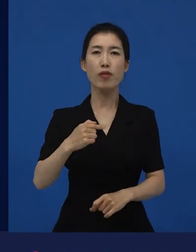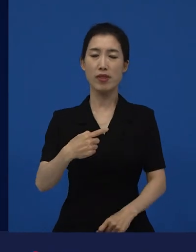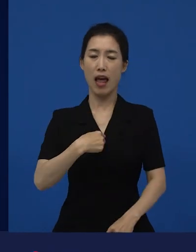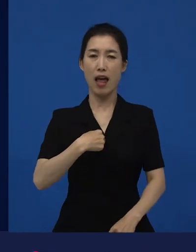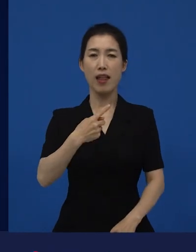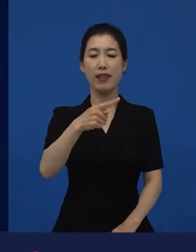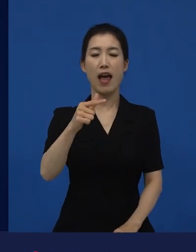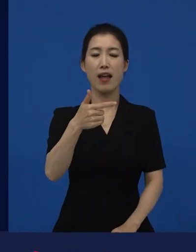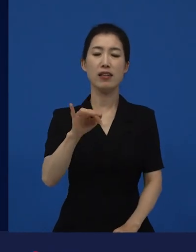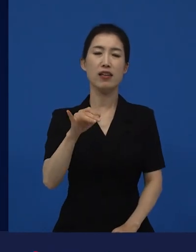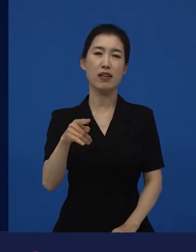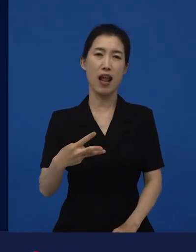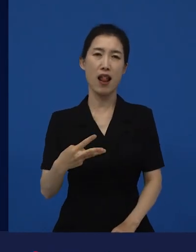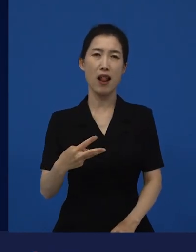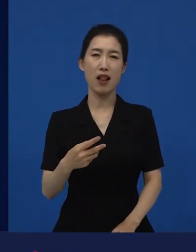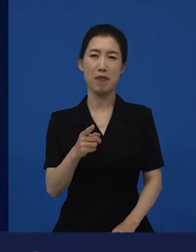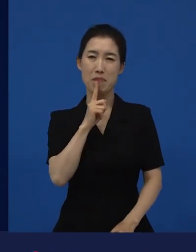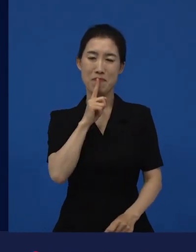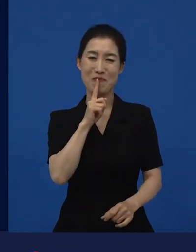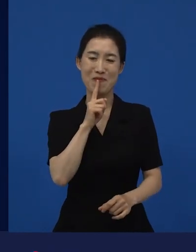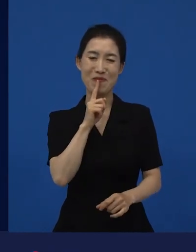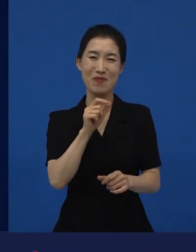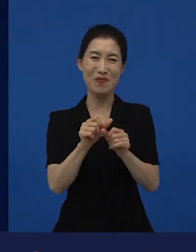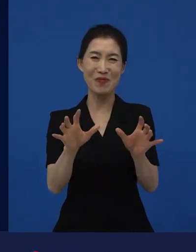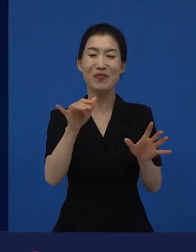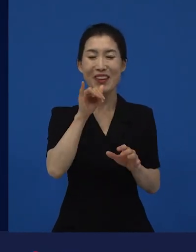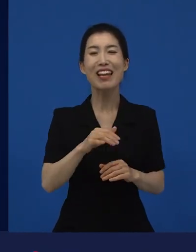"내가 다니엘 블레이크네.", "이거 영국에서 일어난 일 맞아?"